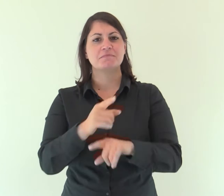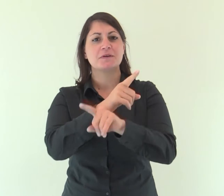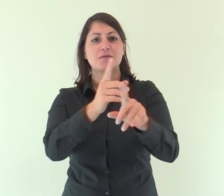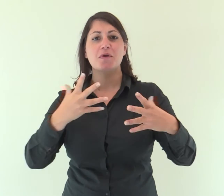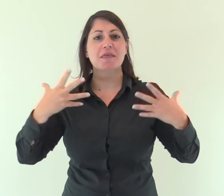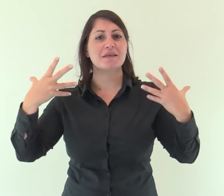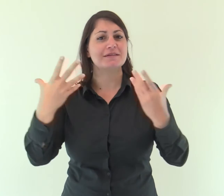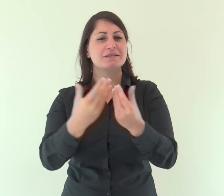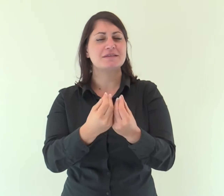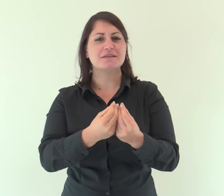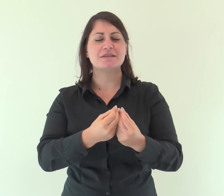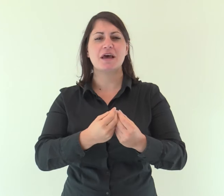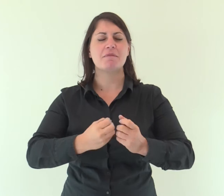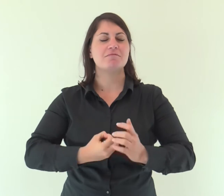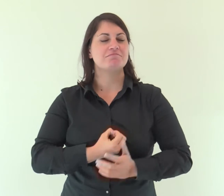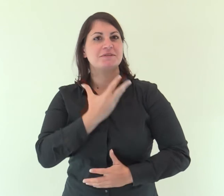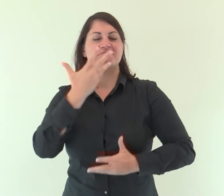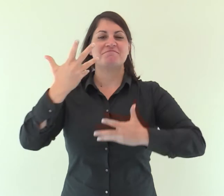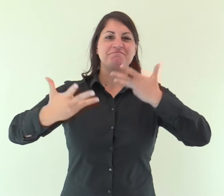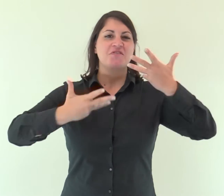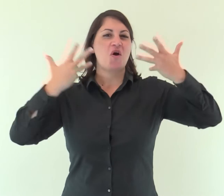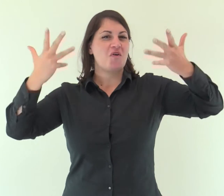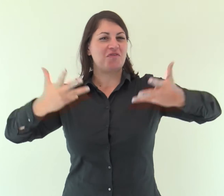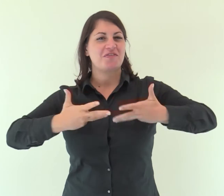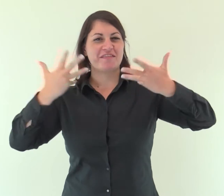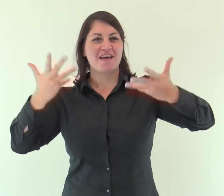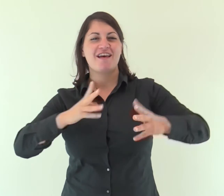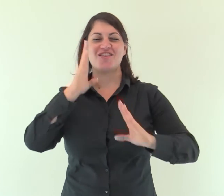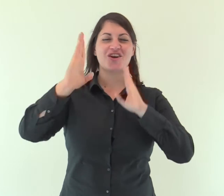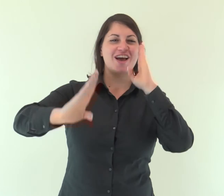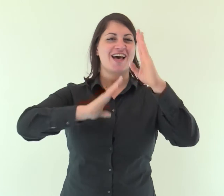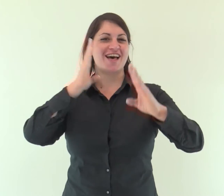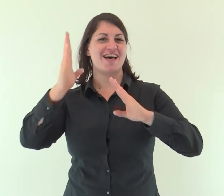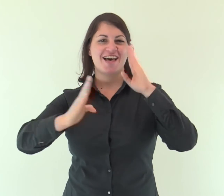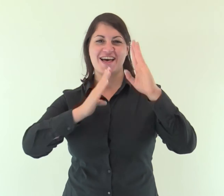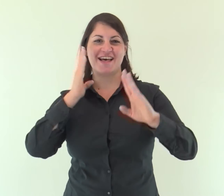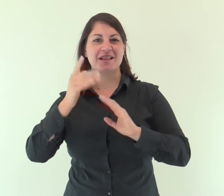Prorompete insieme in canti di gioia, rovine di Gerusalemme,